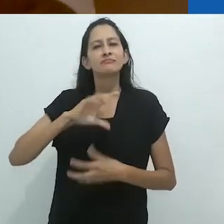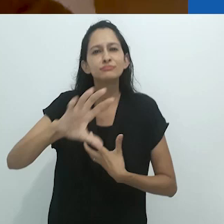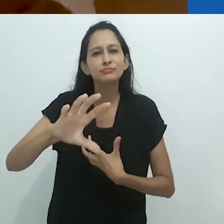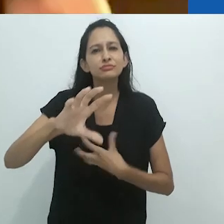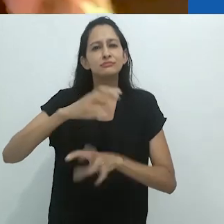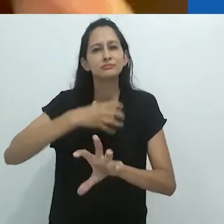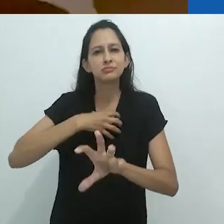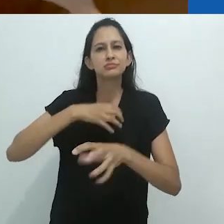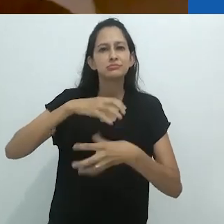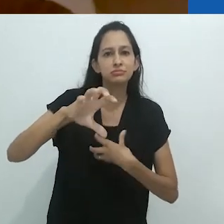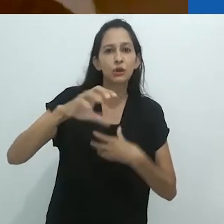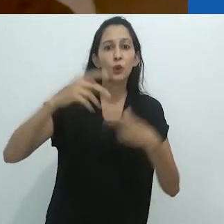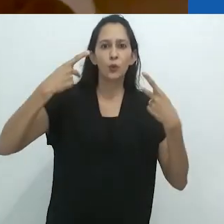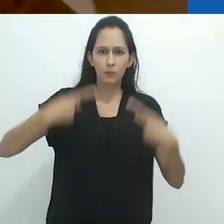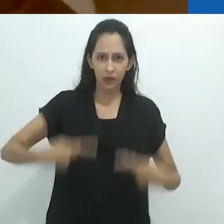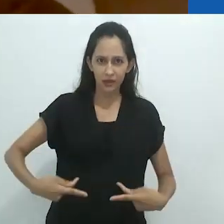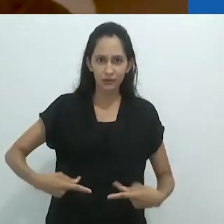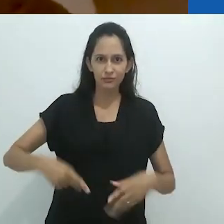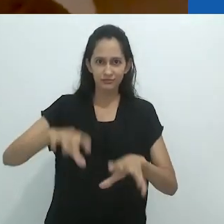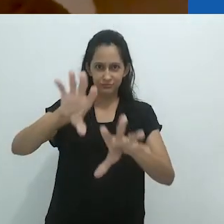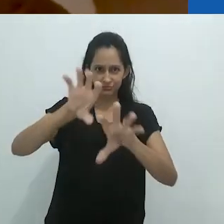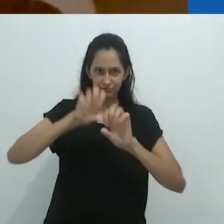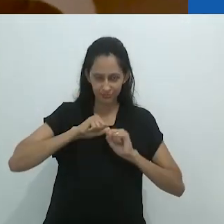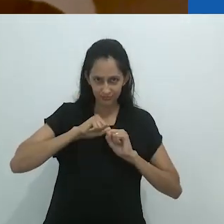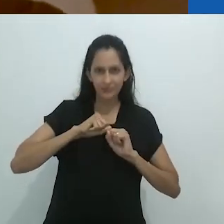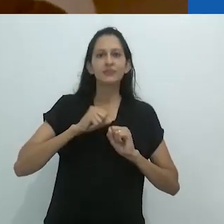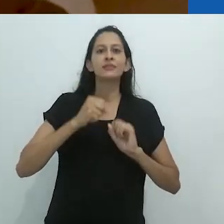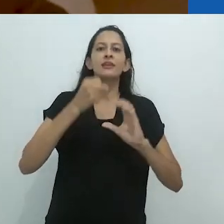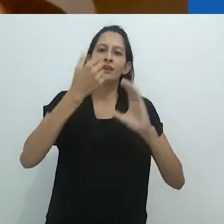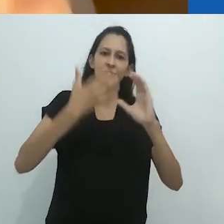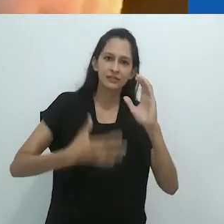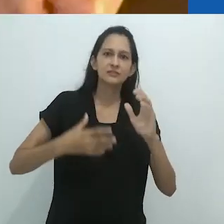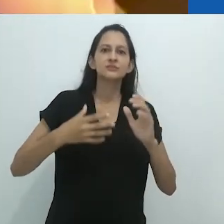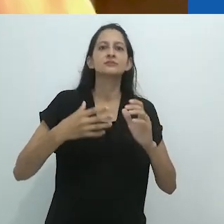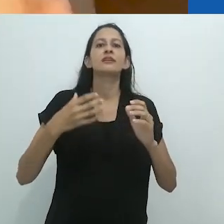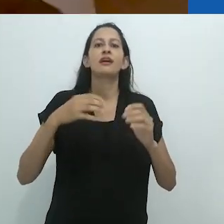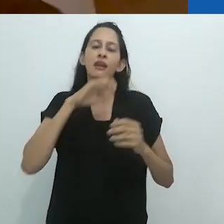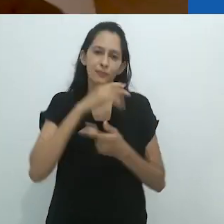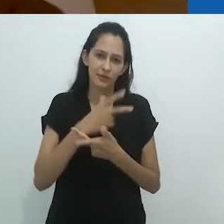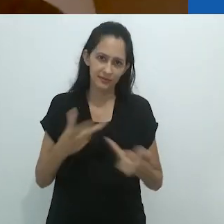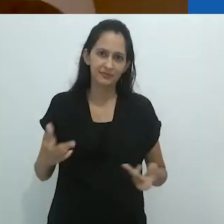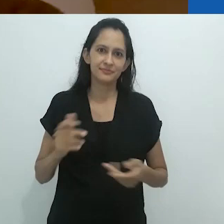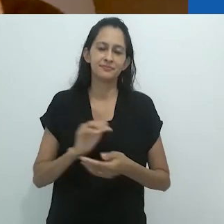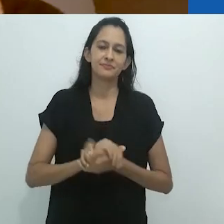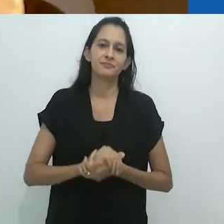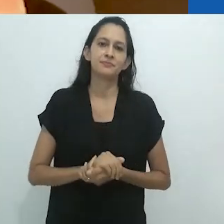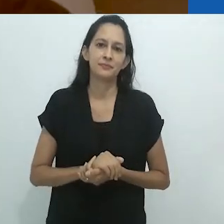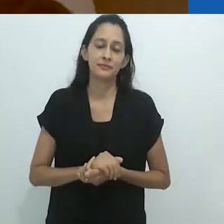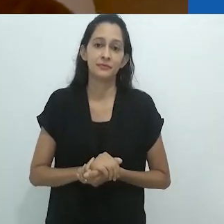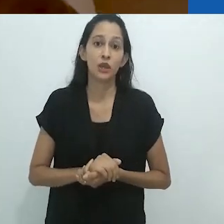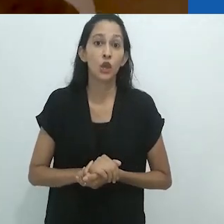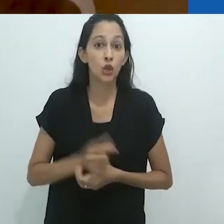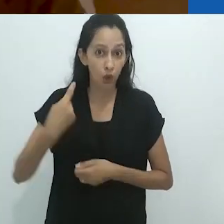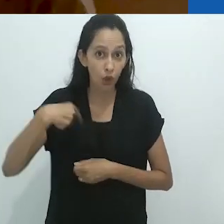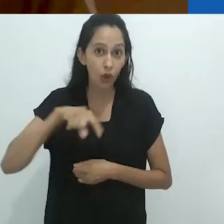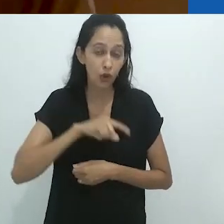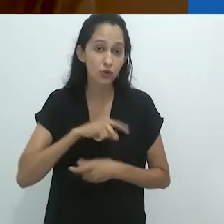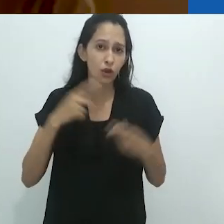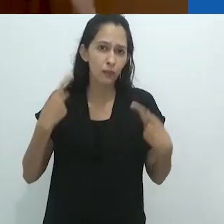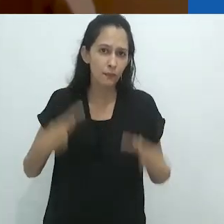antropomorfismo que nós humanos impomos aos animais,